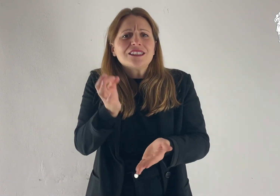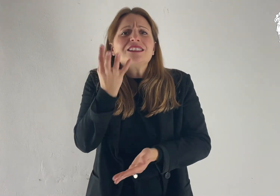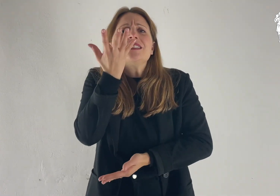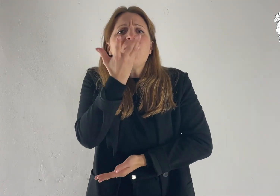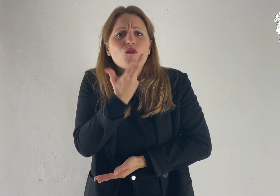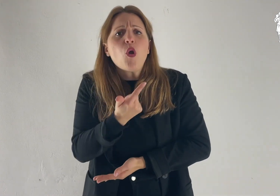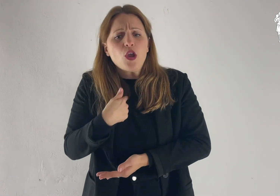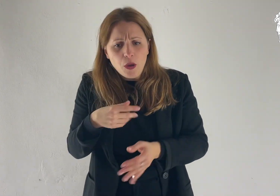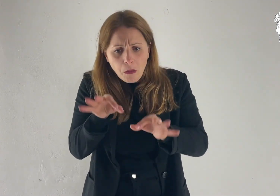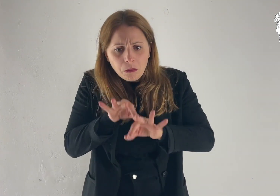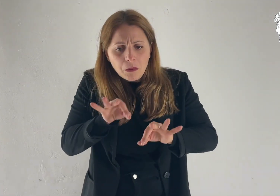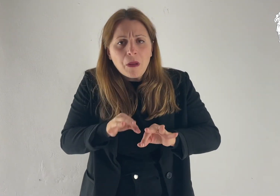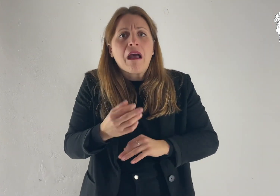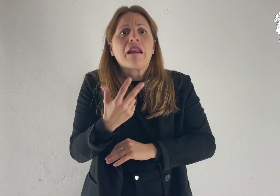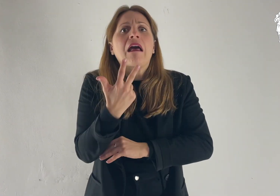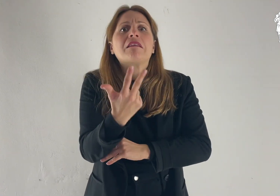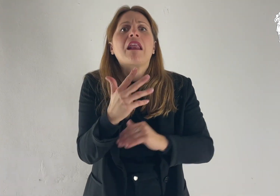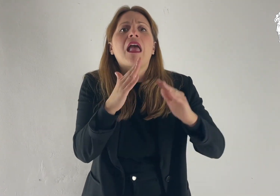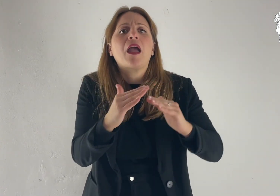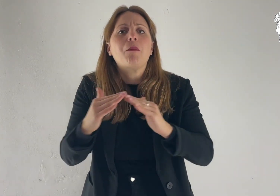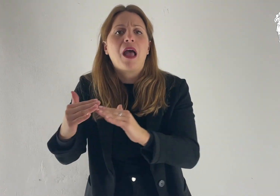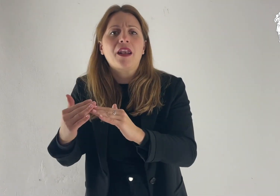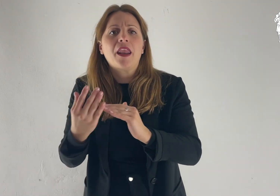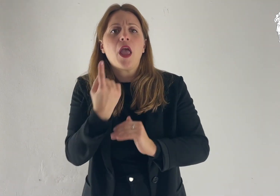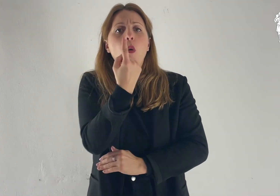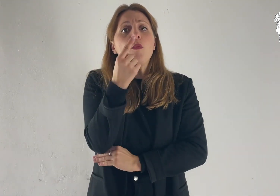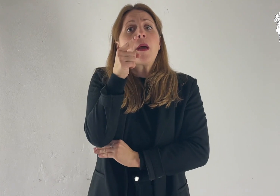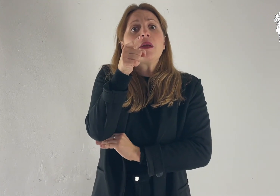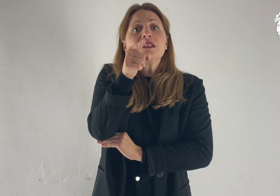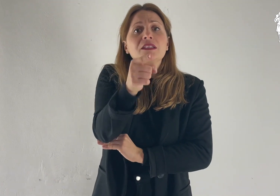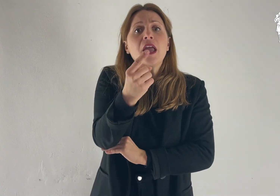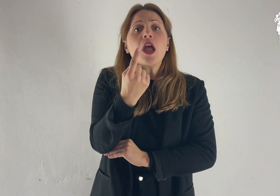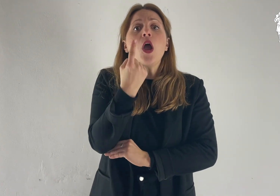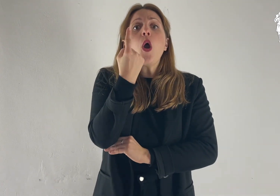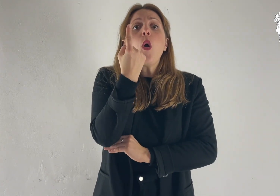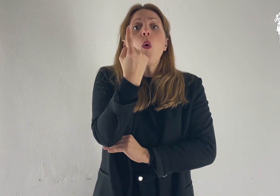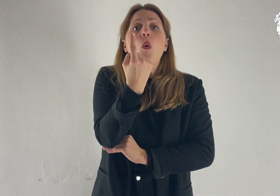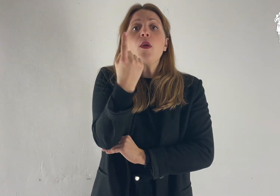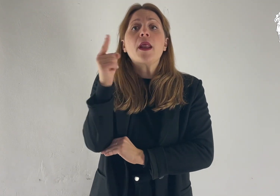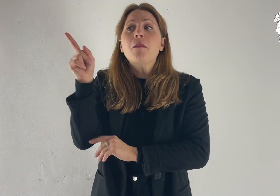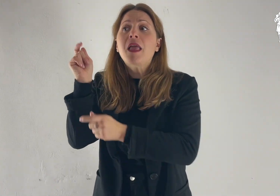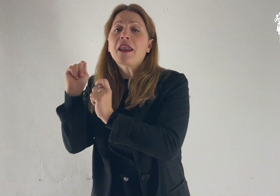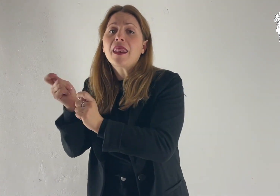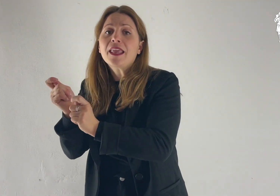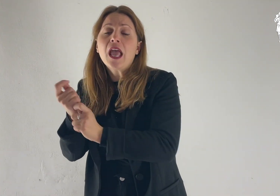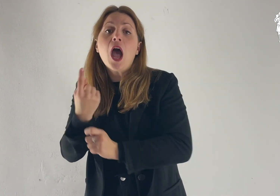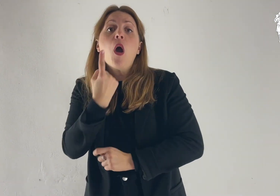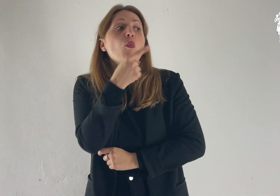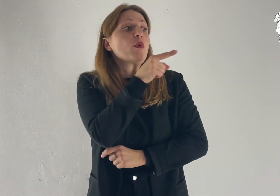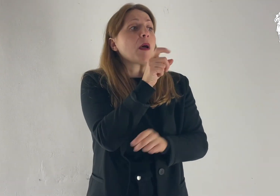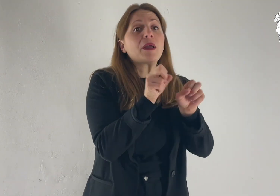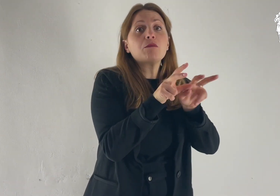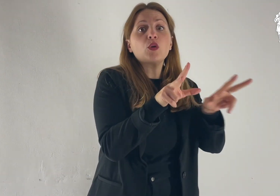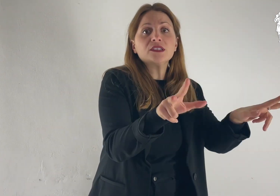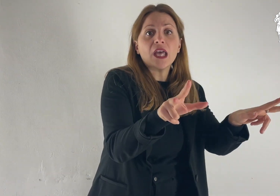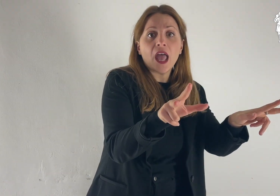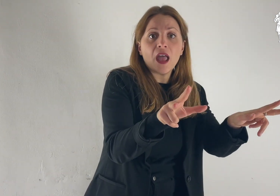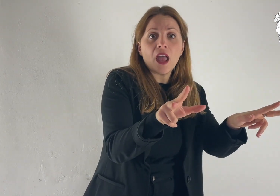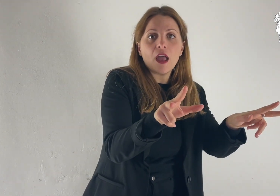Se vuoi, farò qui tre capanne, una per te, una per Mosè e una per Elia».